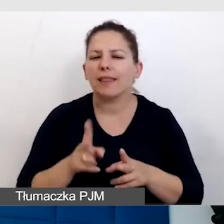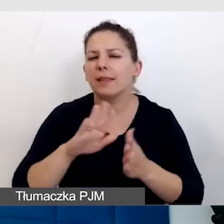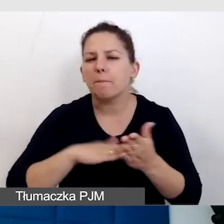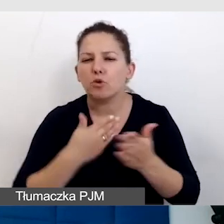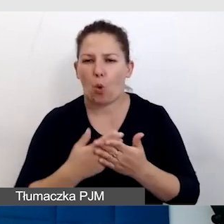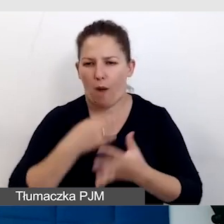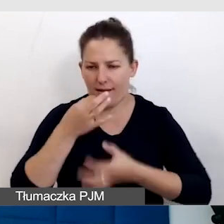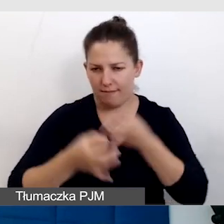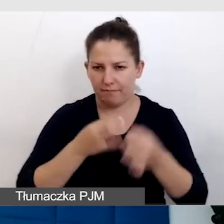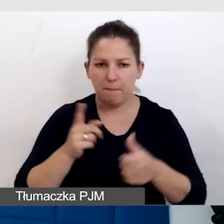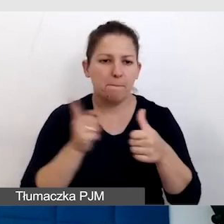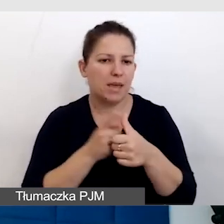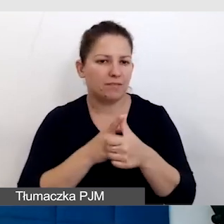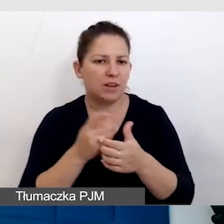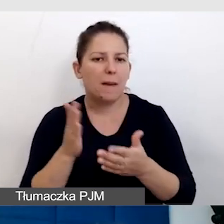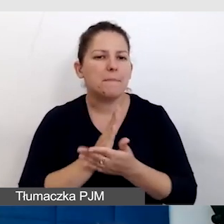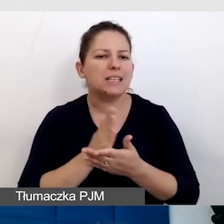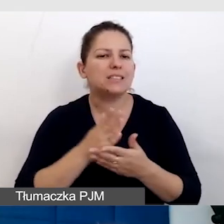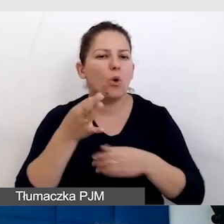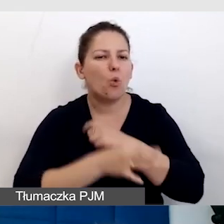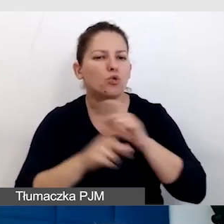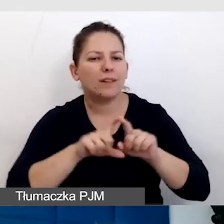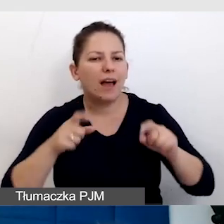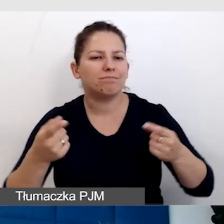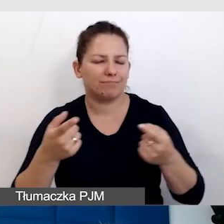Pierwszy to jest międzyuczelniana inauguracja roku akademickiego,